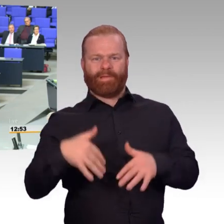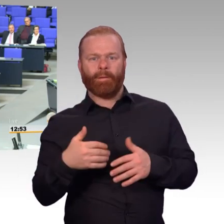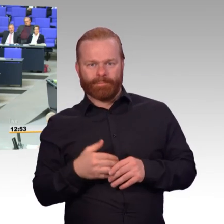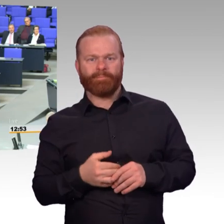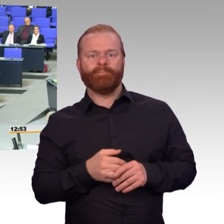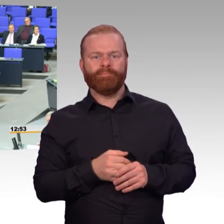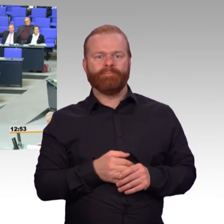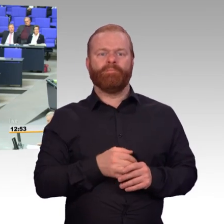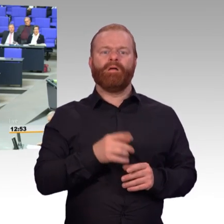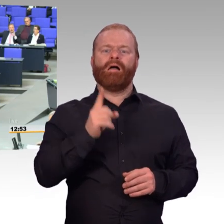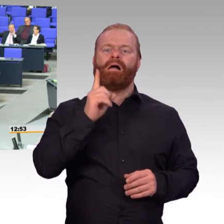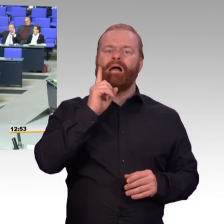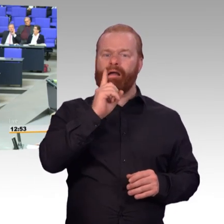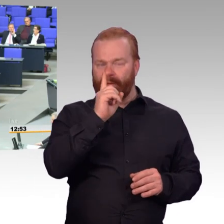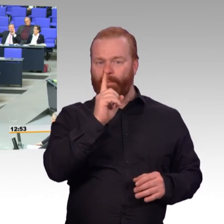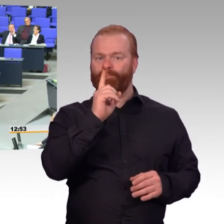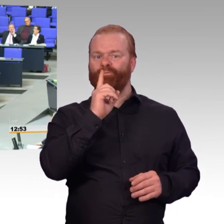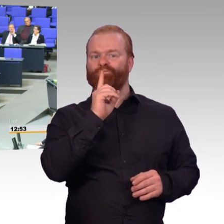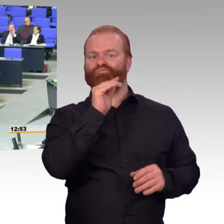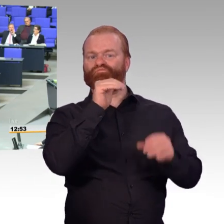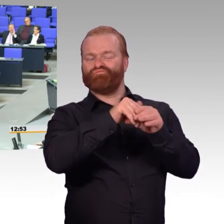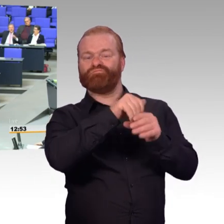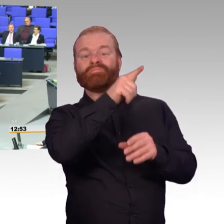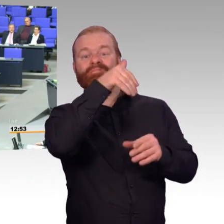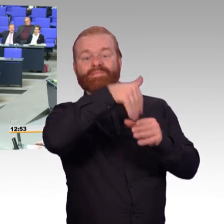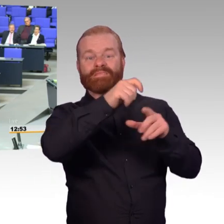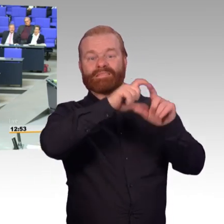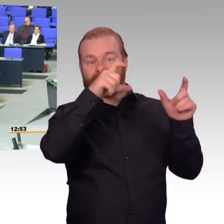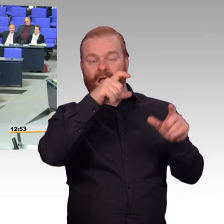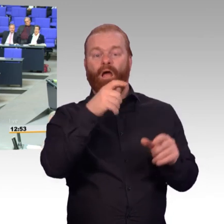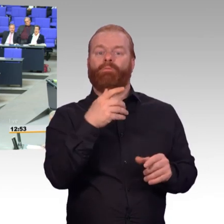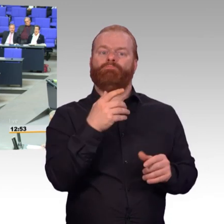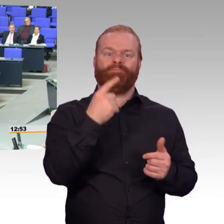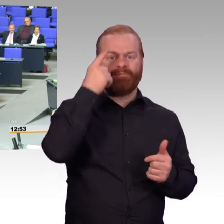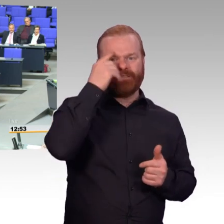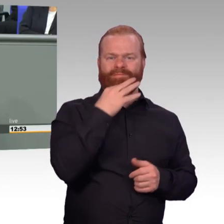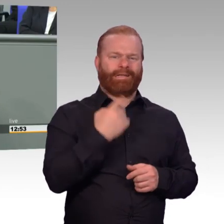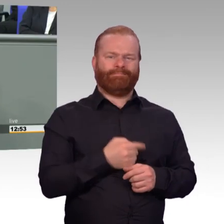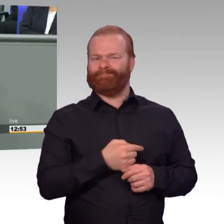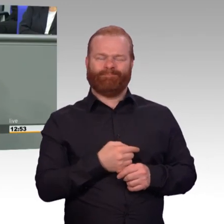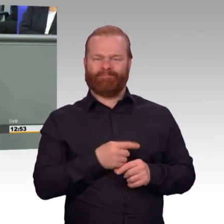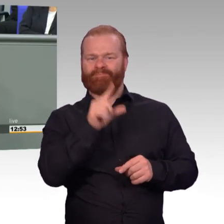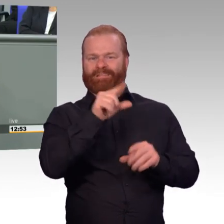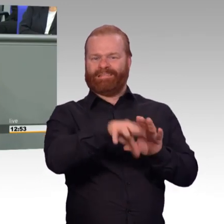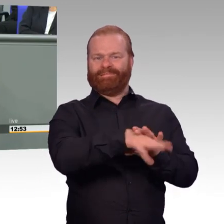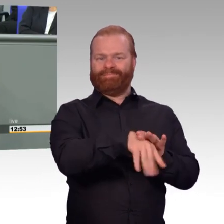Lassen Sie sich das gesagt sein. (Beifall) Und deshalb will ich Ihnen mal sagen, ja, wir haben Wahlen.